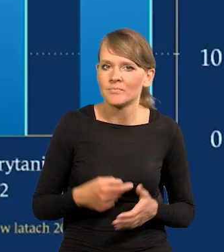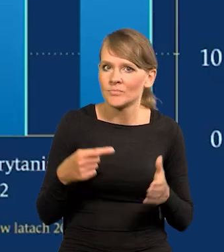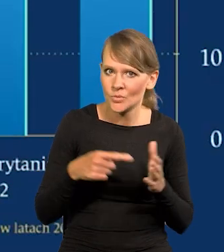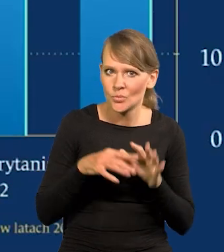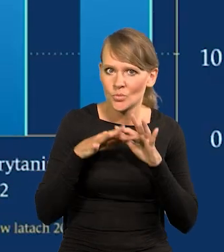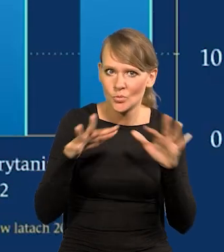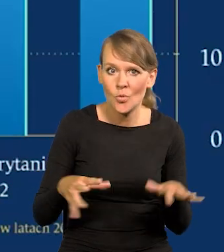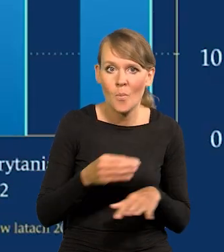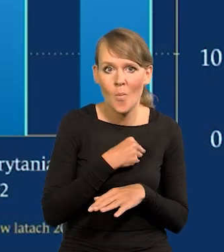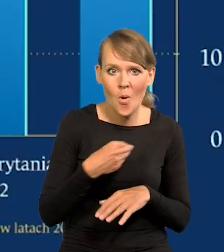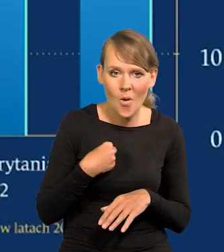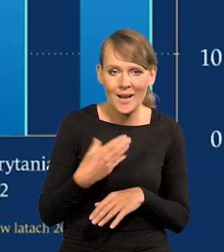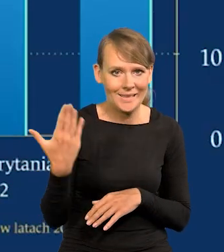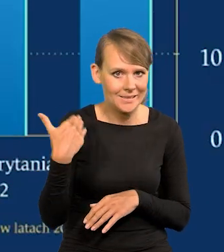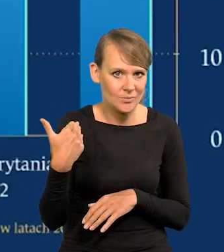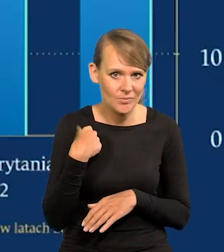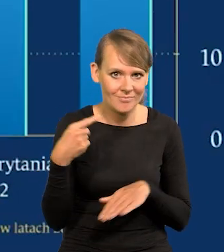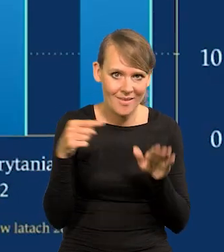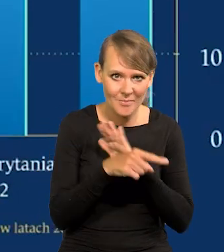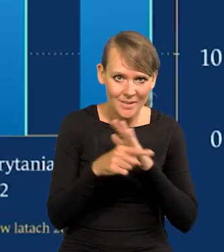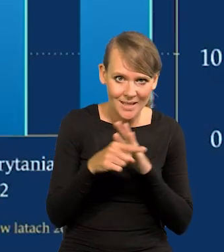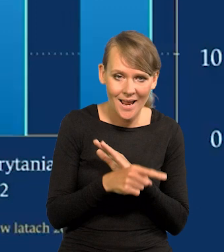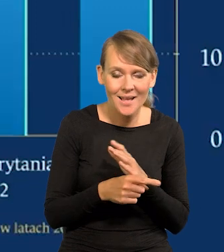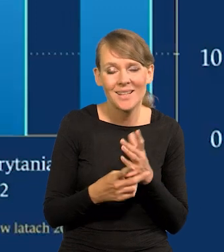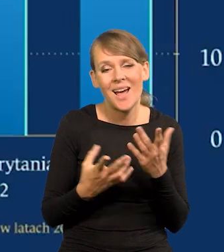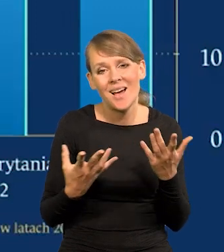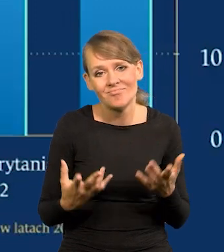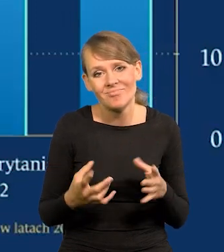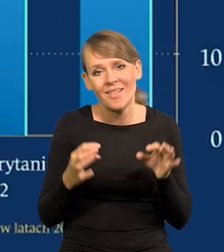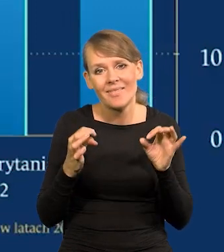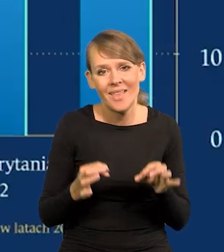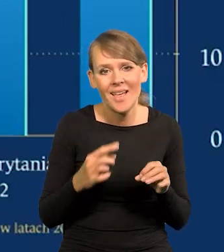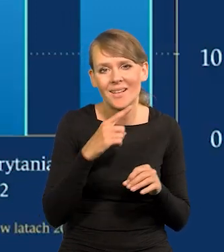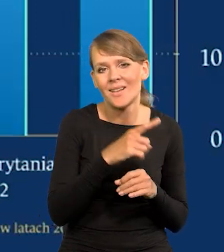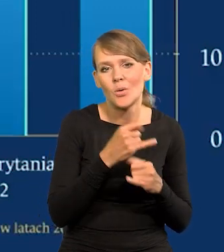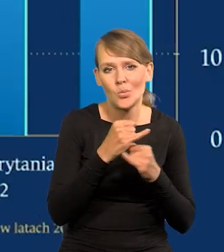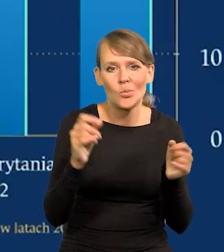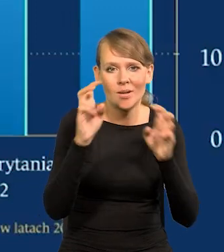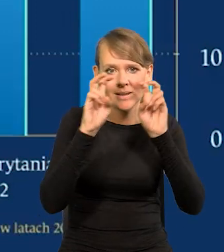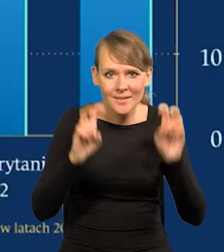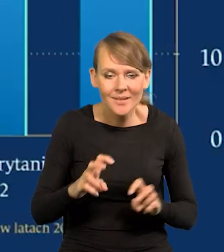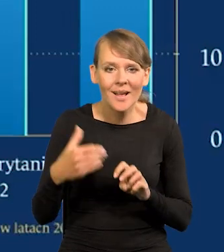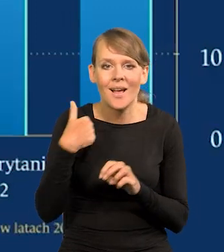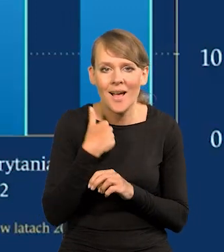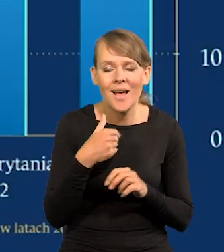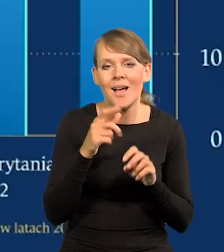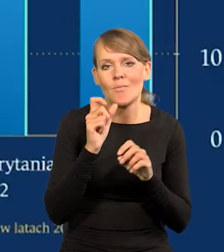Tam emigrowali Polacy do niedawna. Co prawda teraz tam są różne kryzysy, w Wielkiej Brytanii kryzys gospodarczy,